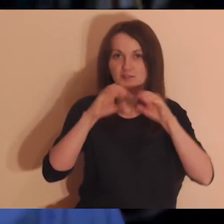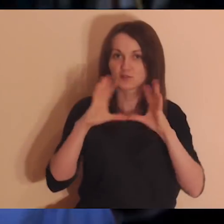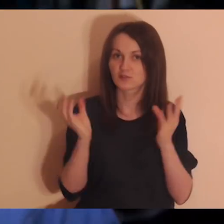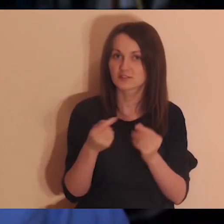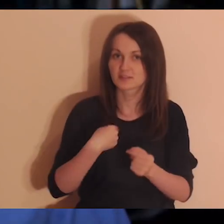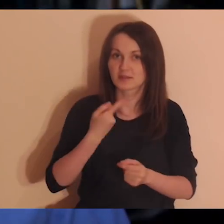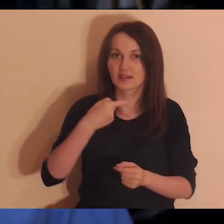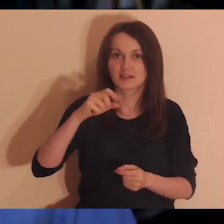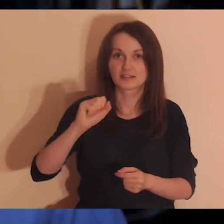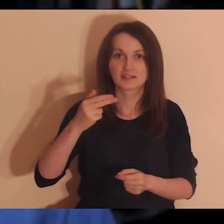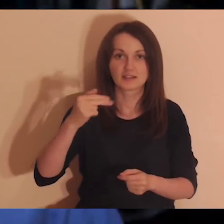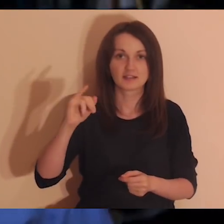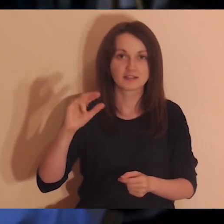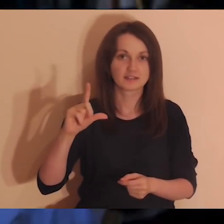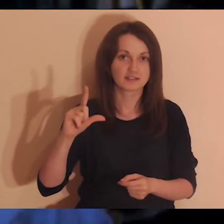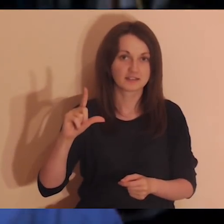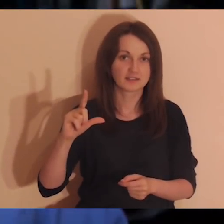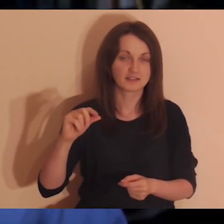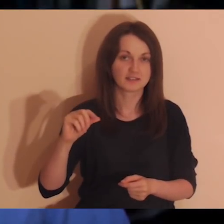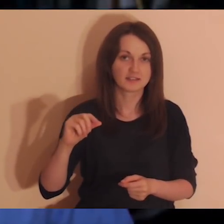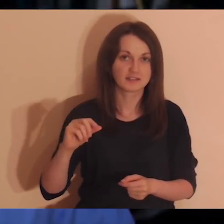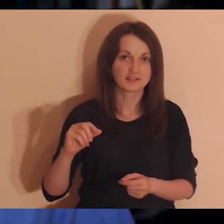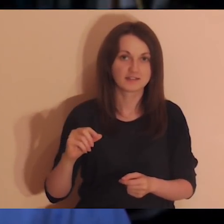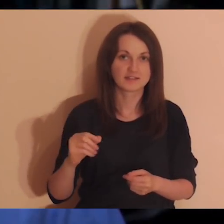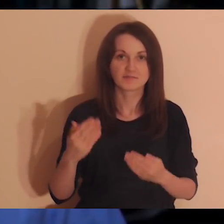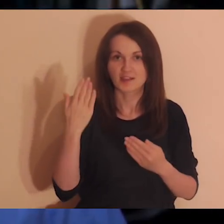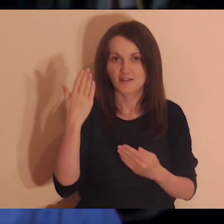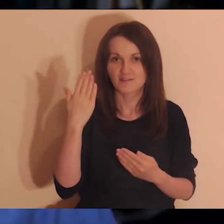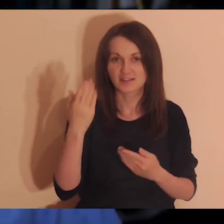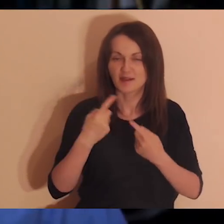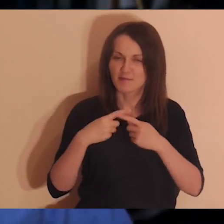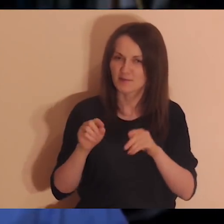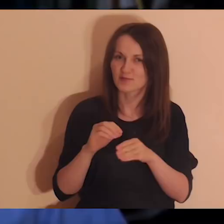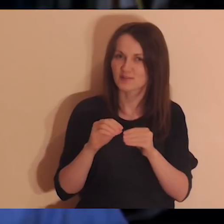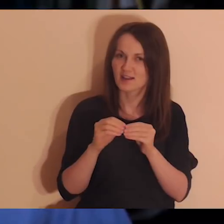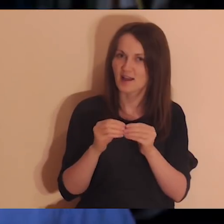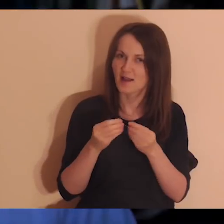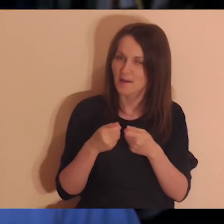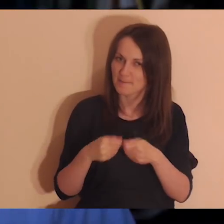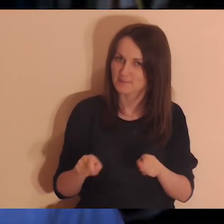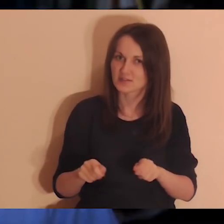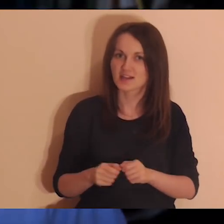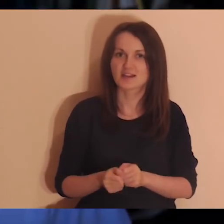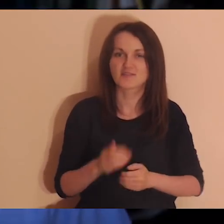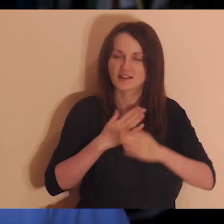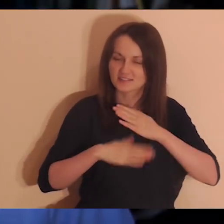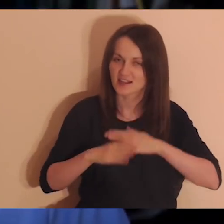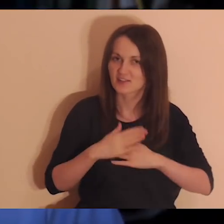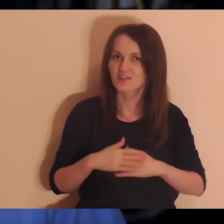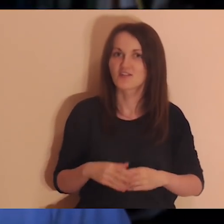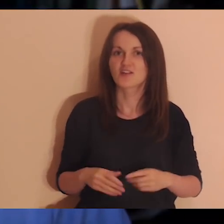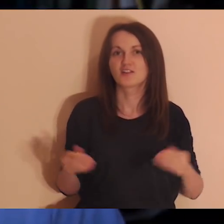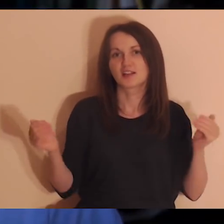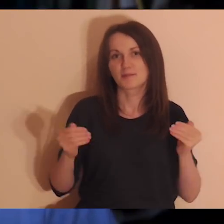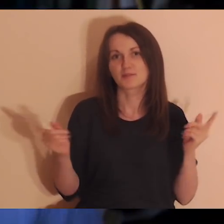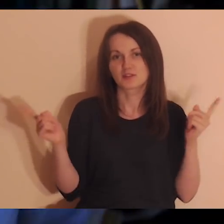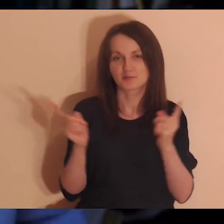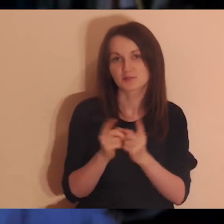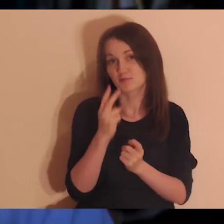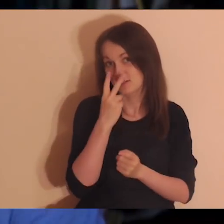Dobry wieczór wam wszystkim, z tej strony Daniel Wojda. Witam was po krótkiej przerwie. Bardzo się cieszę, że mogę się znowu zobaczyć z wami tu na medytacji.